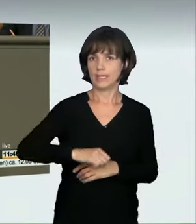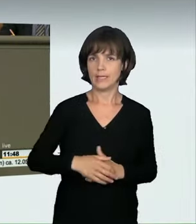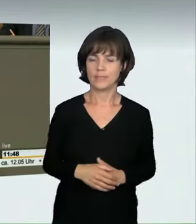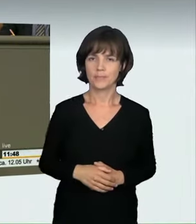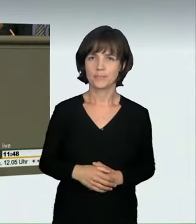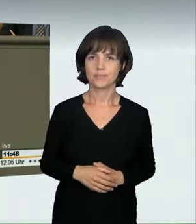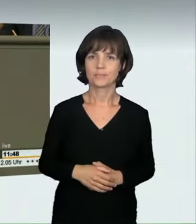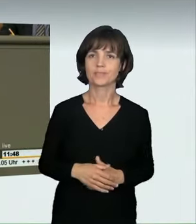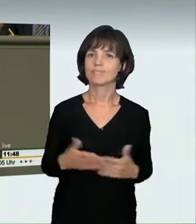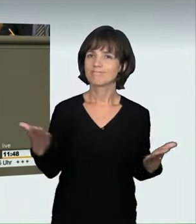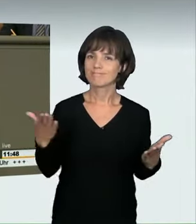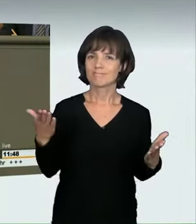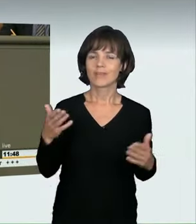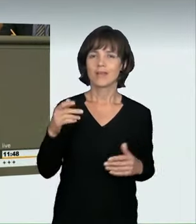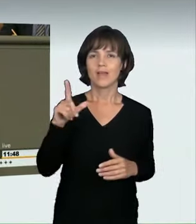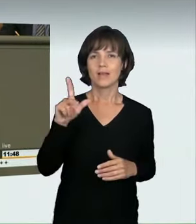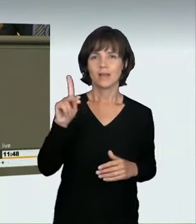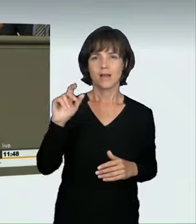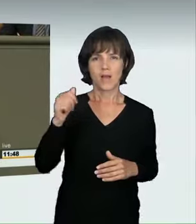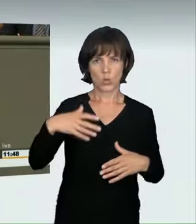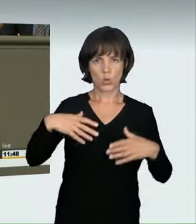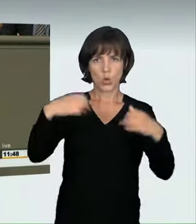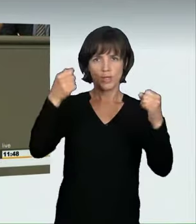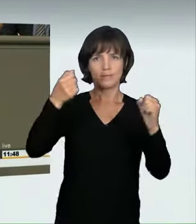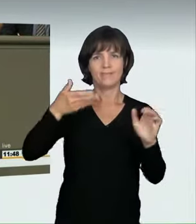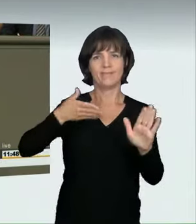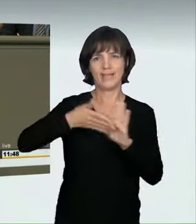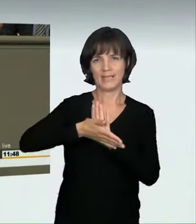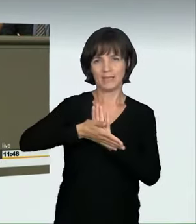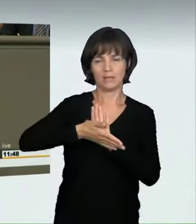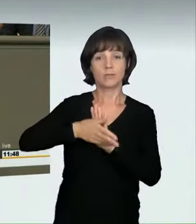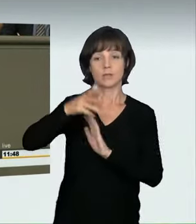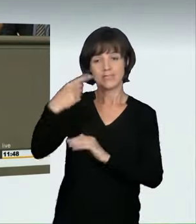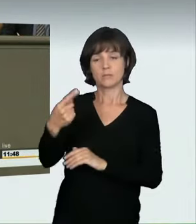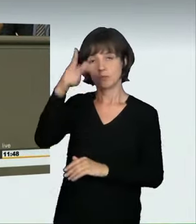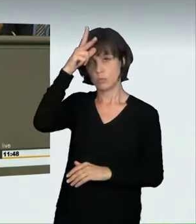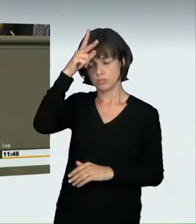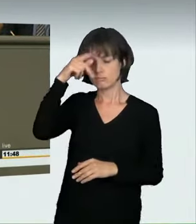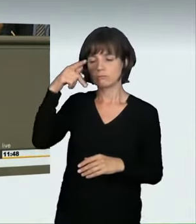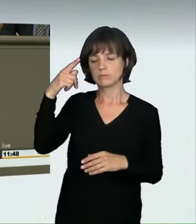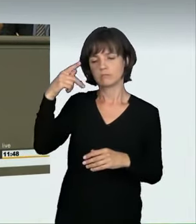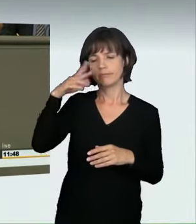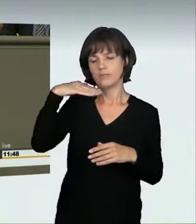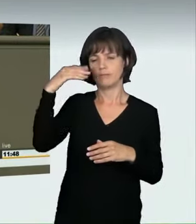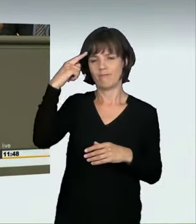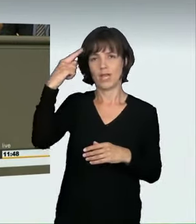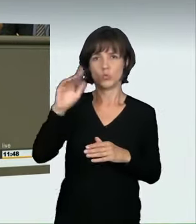Ich will Ihnen ein paar Zahlen nennen. Ein Polizist vom LKA Köln, der sich in diesem Bereich sehr gut auskennt, hat uns etwas